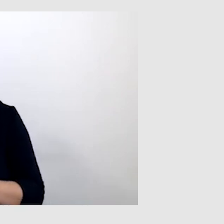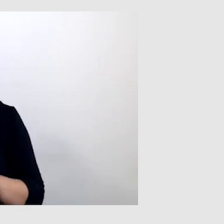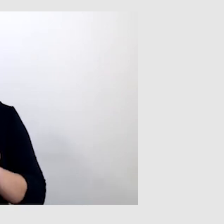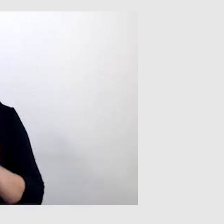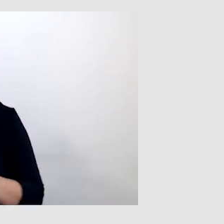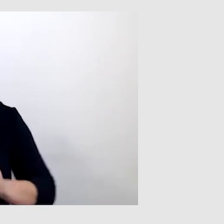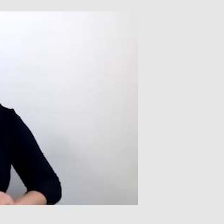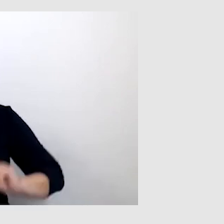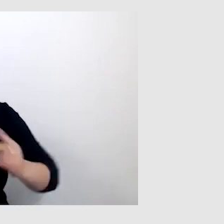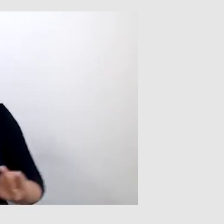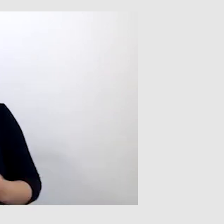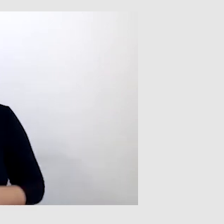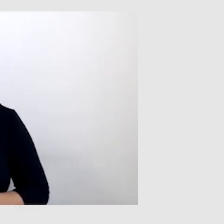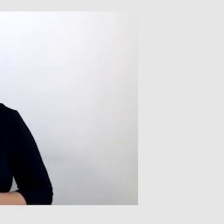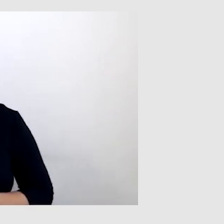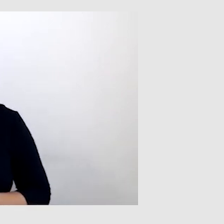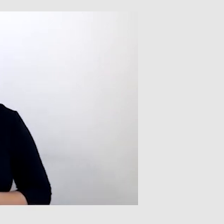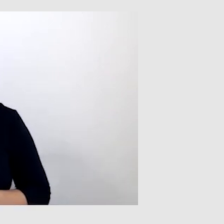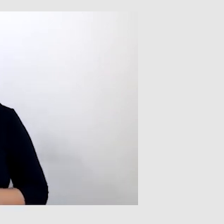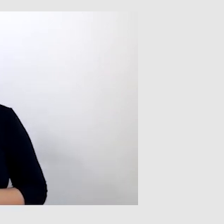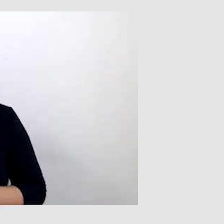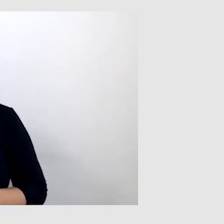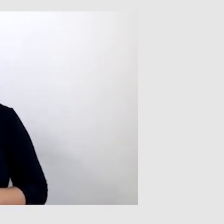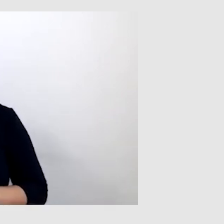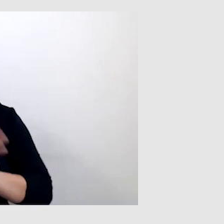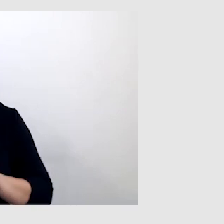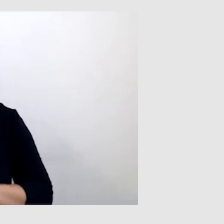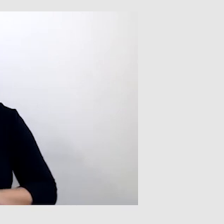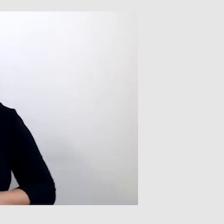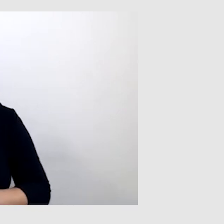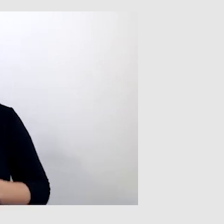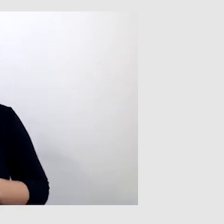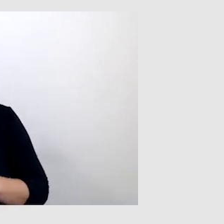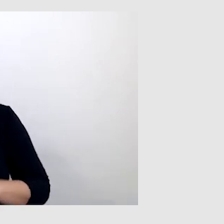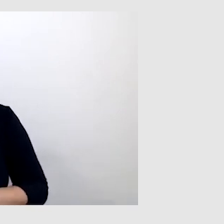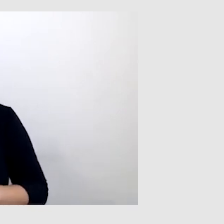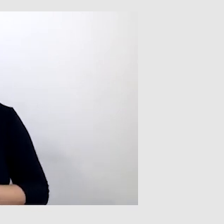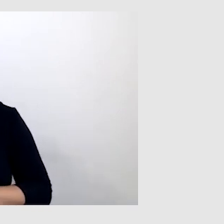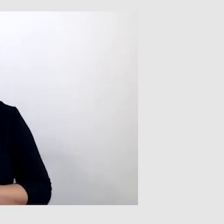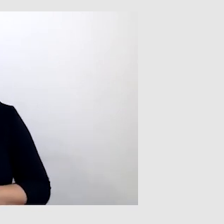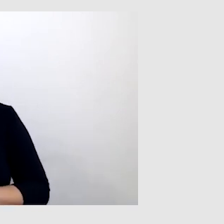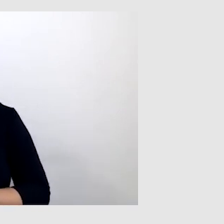Polski język migowy jest naprawdę pięknym językiem